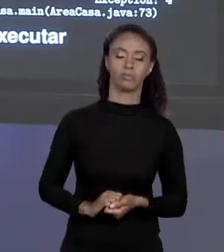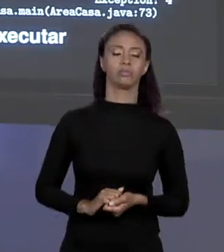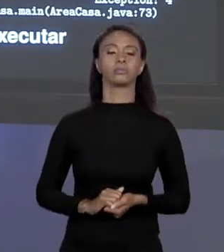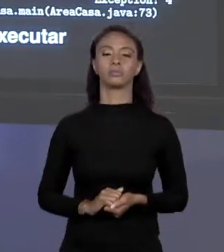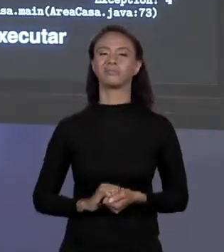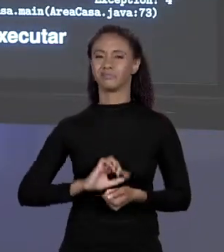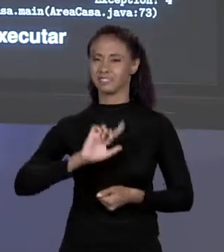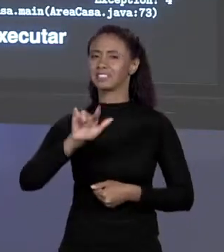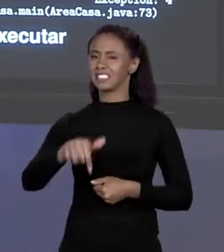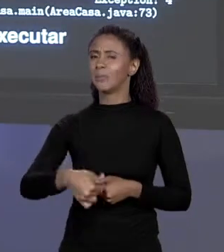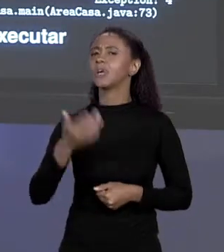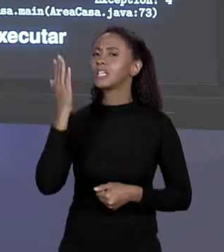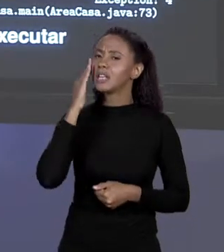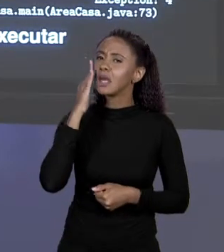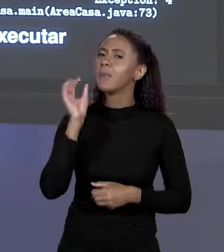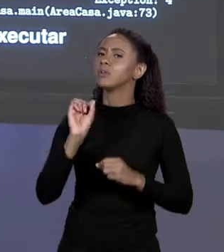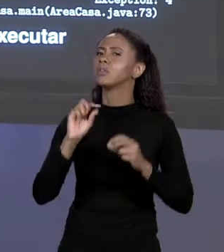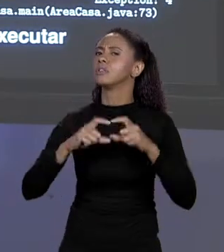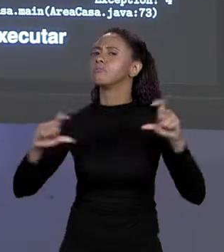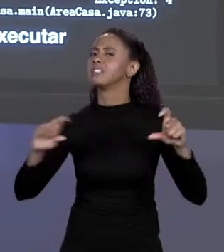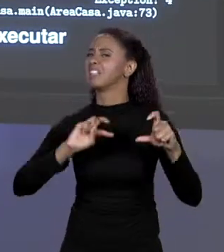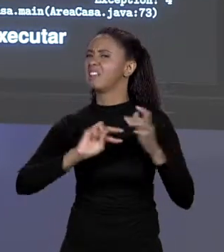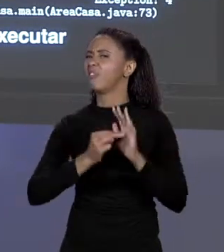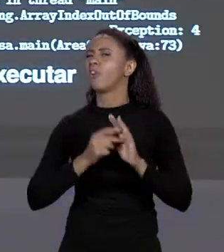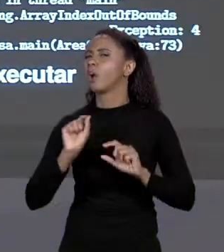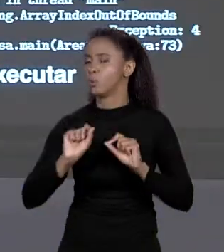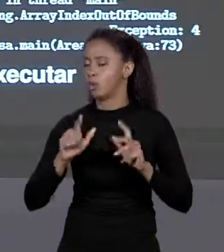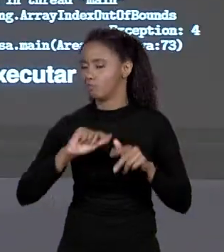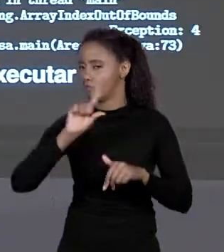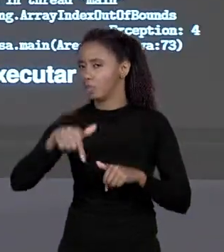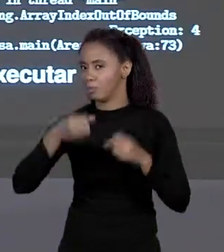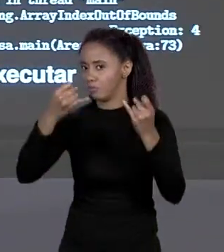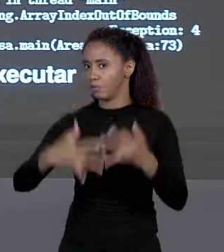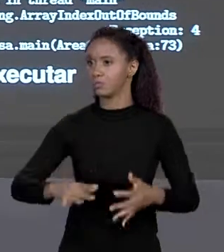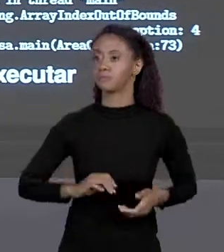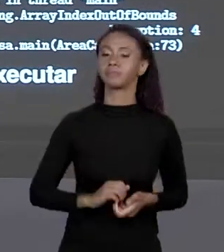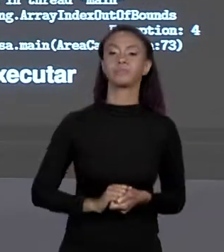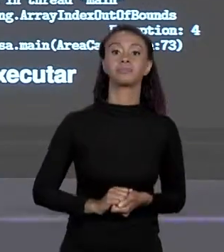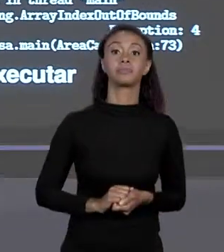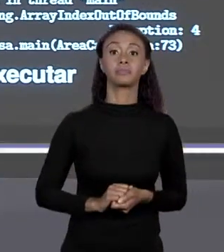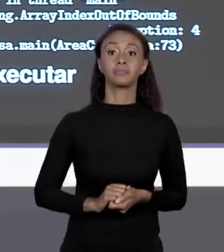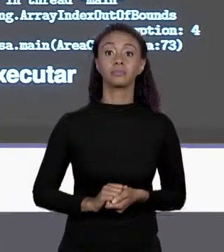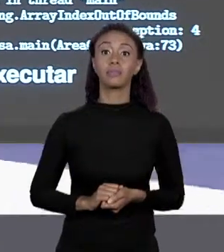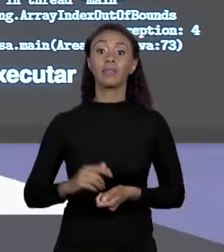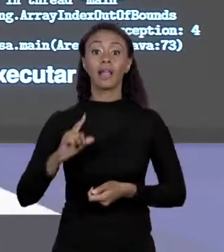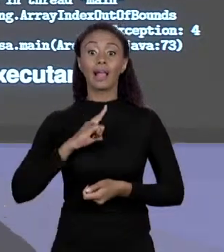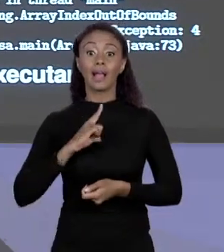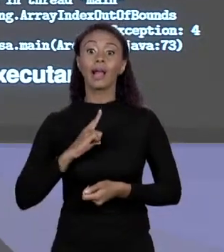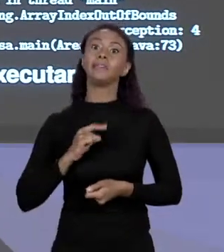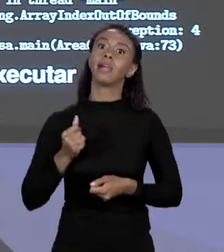O FINAL DO CURSO NÓS VAMOS VER QUEM SÃO E O SIGNIFICA. E SE EU QUISER VOLTAR PRO OUTRO LADO? ELE TEM 4 ELEMENTOS, EU VOU COLOCAR O 4. NÃO, O ÍNDICE